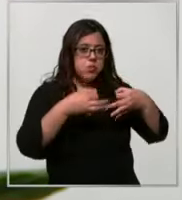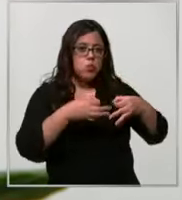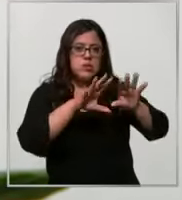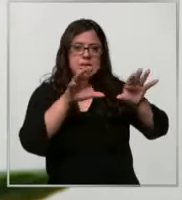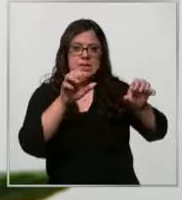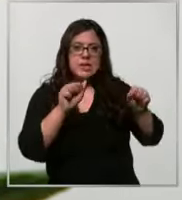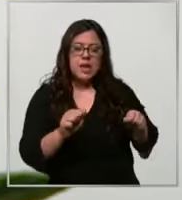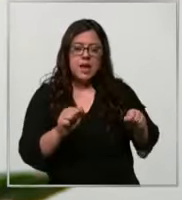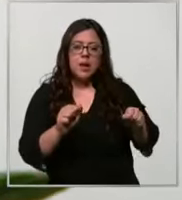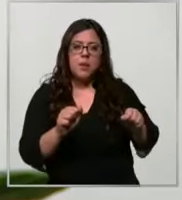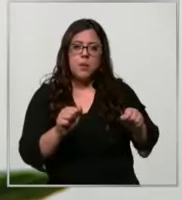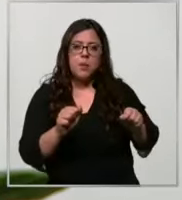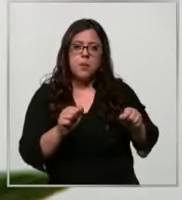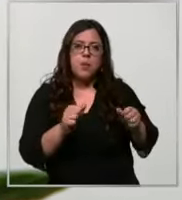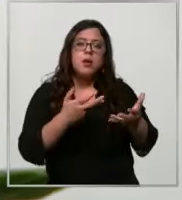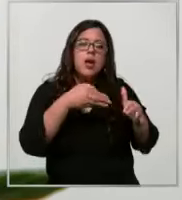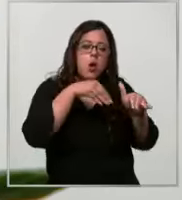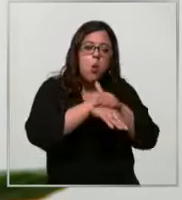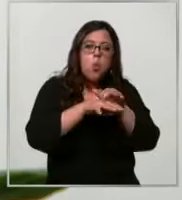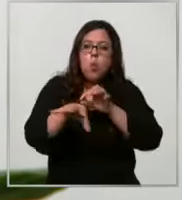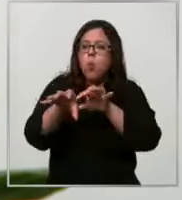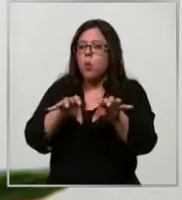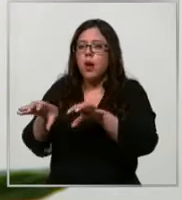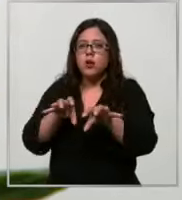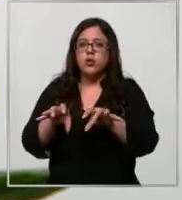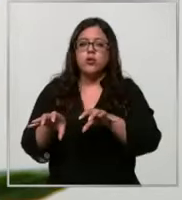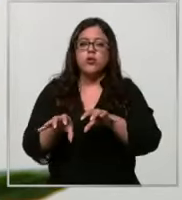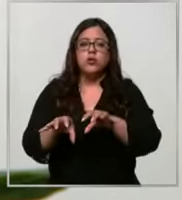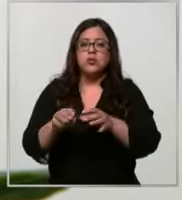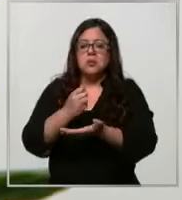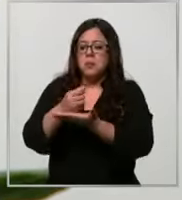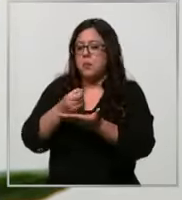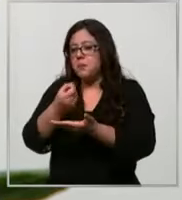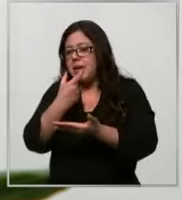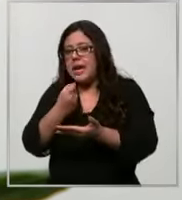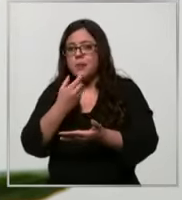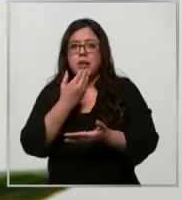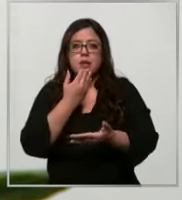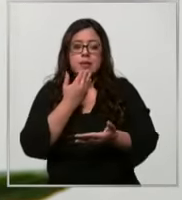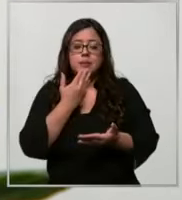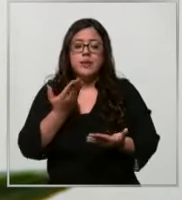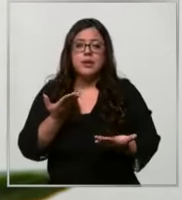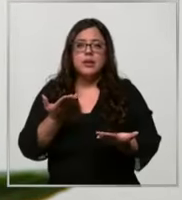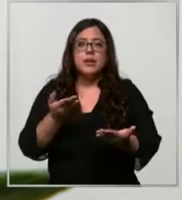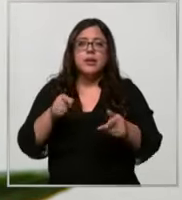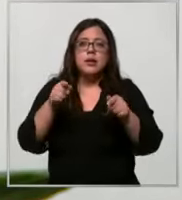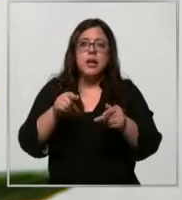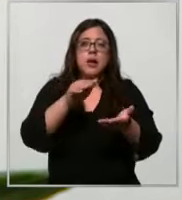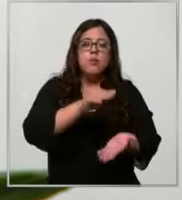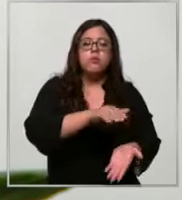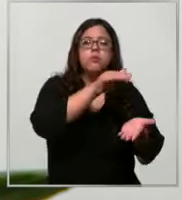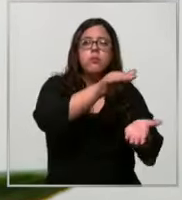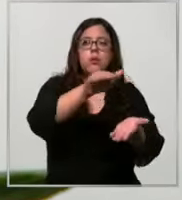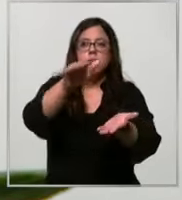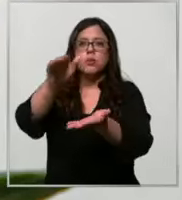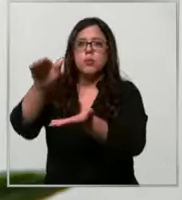donde se almacenan los insumos y medicamentos y se pueden entregar así a nuestros pacientes